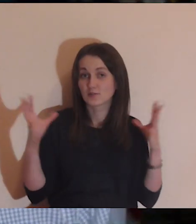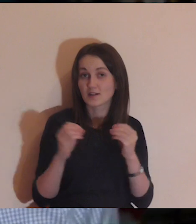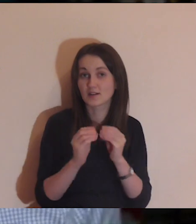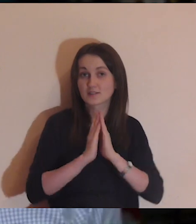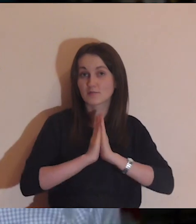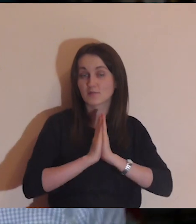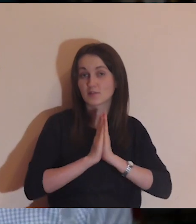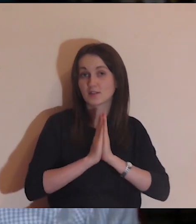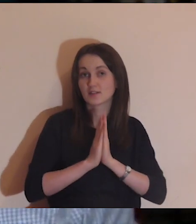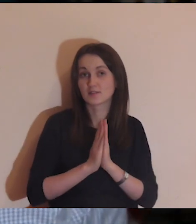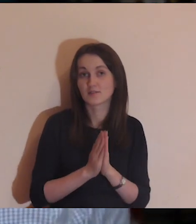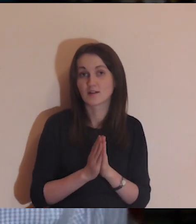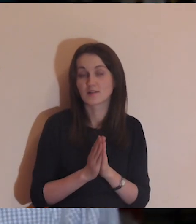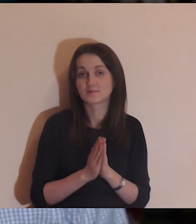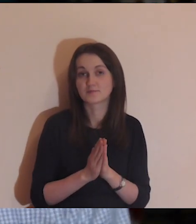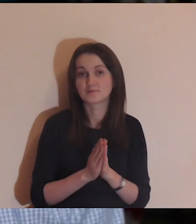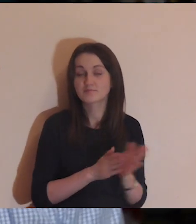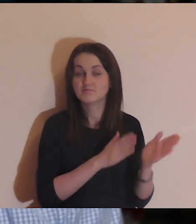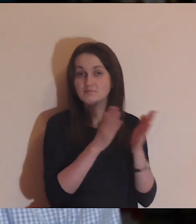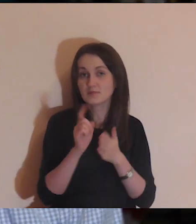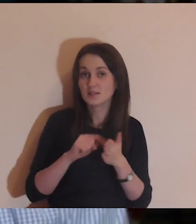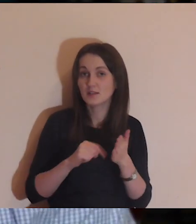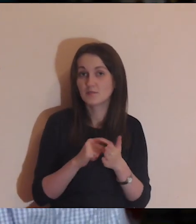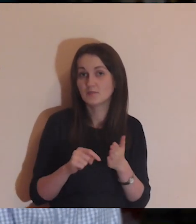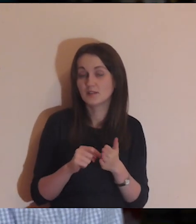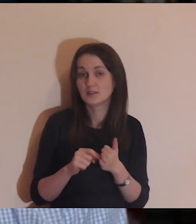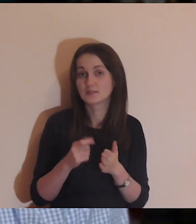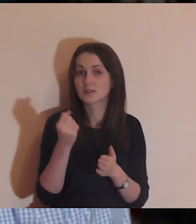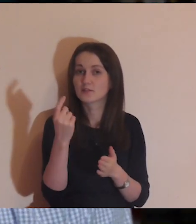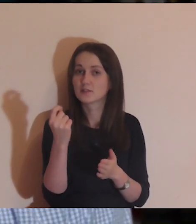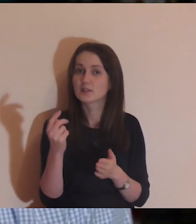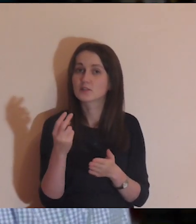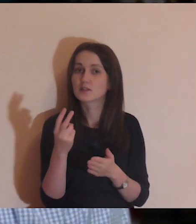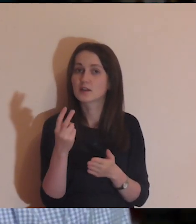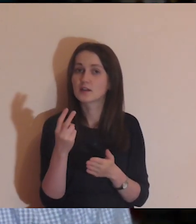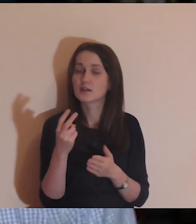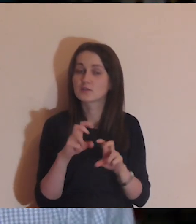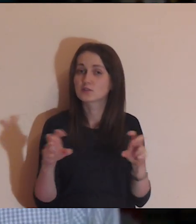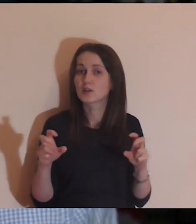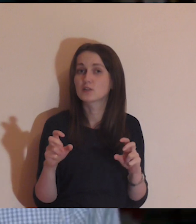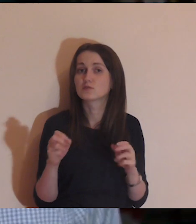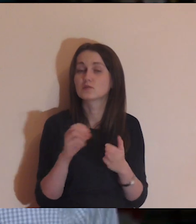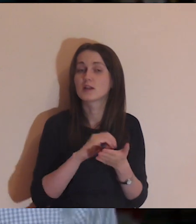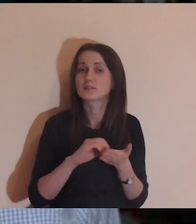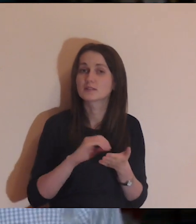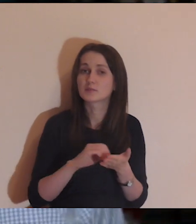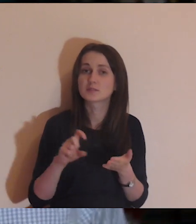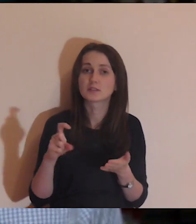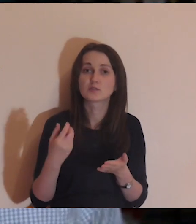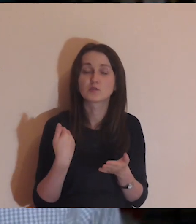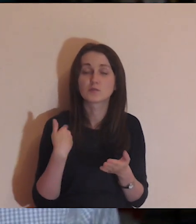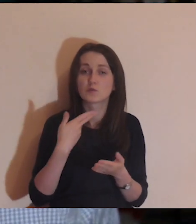Moi Drodzy, bardzo dziękuję za wspólną naszą modlitwę po raz kolejny. Jak zwykle, chwila na refleksję i zapisanie tego, co było najważniejsze